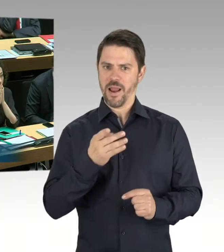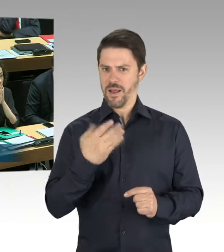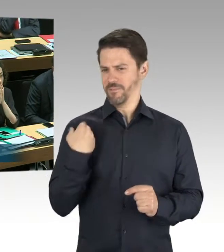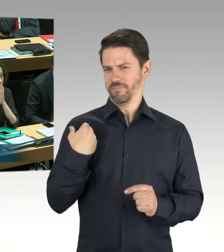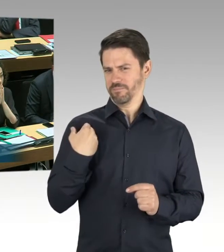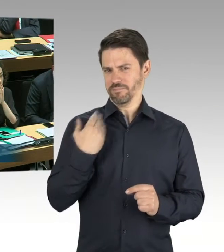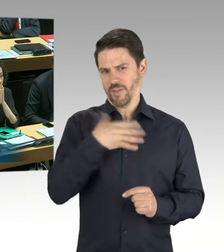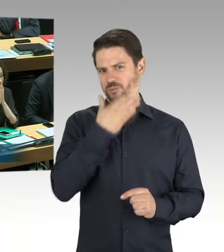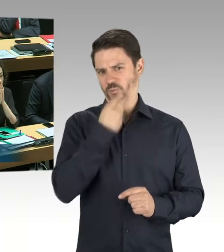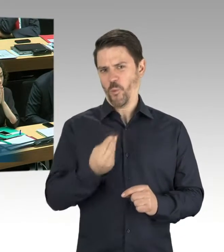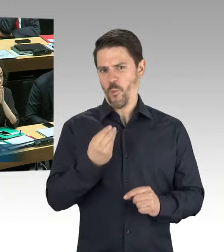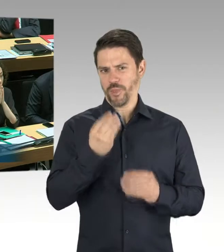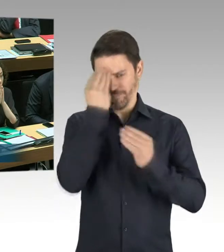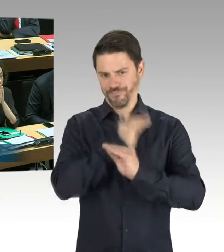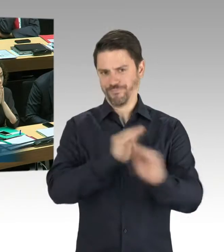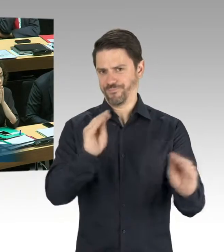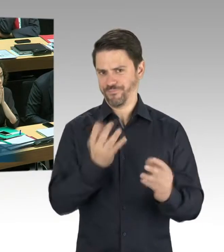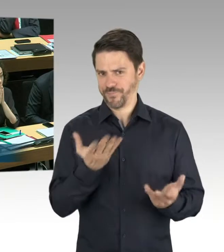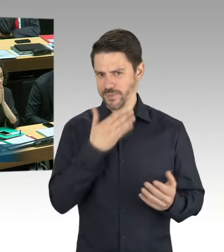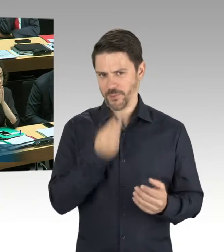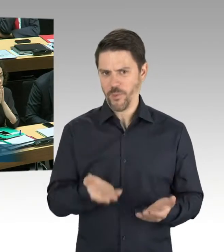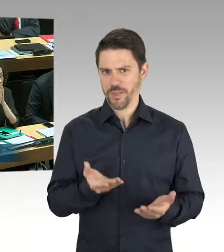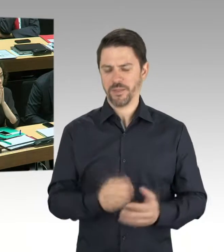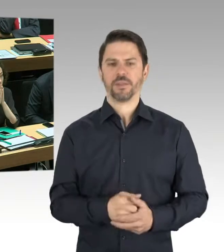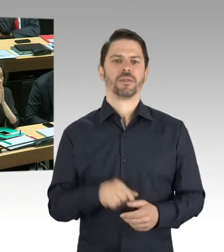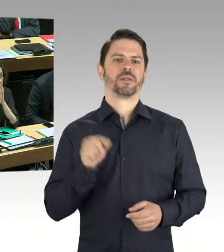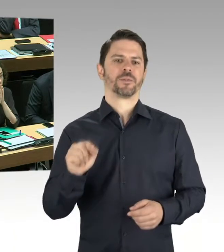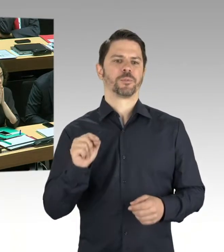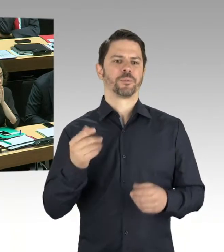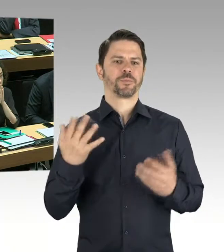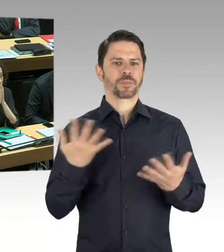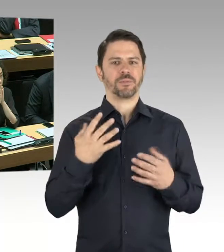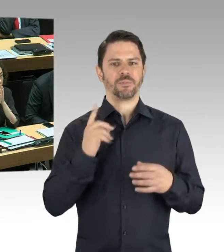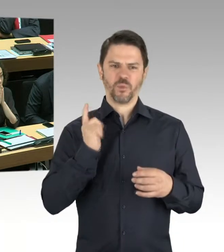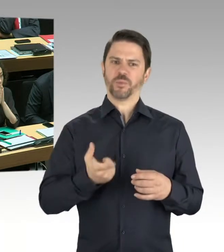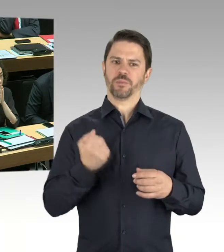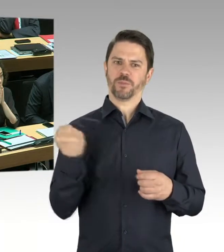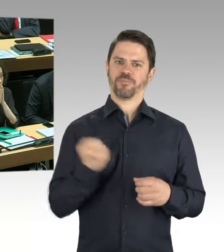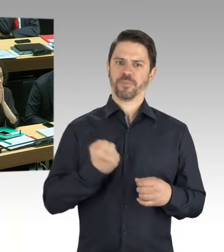das Dach untersucht wurde und der bauliche Zustand des Daches nicht dem entspricht oder entsprach,